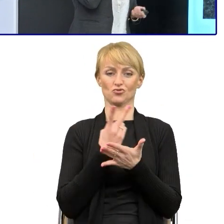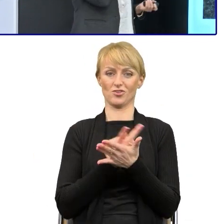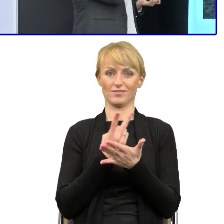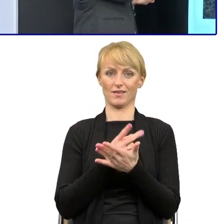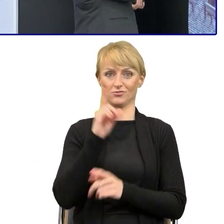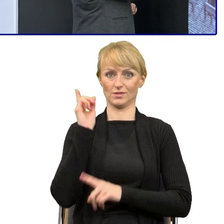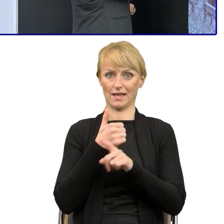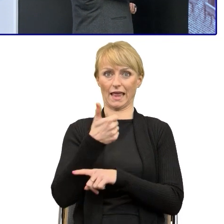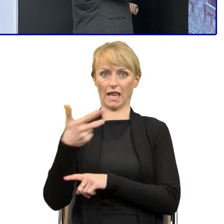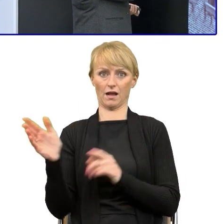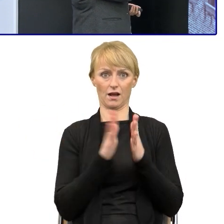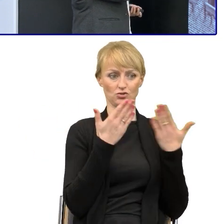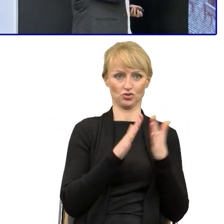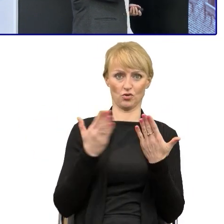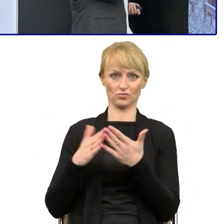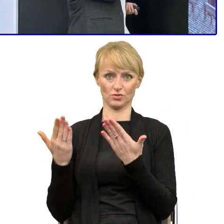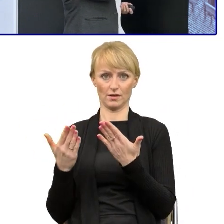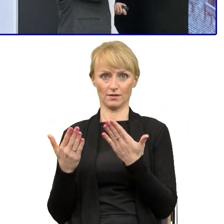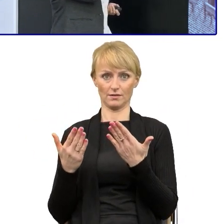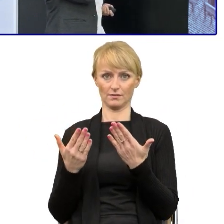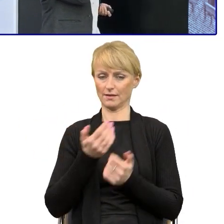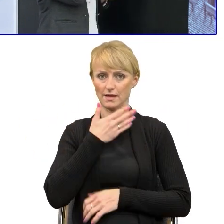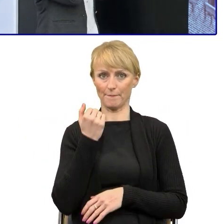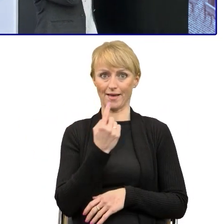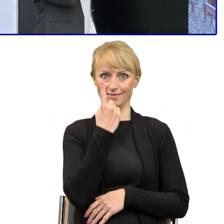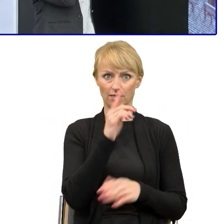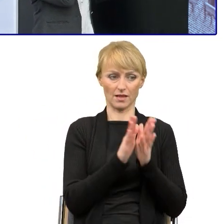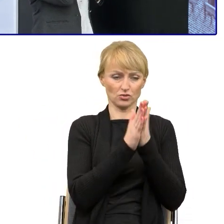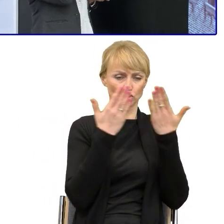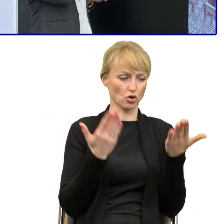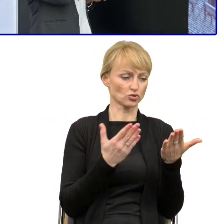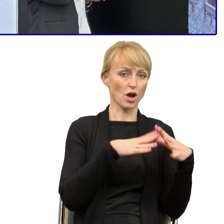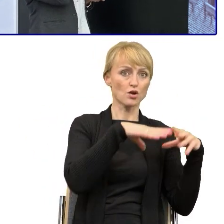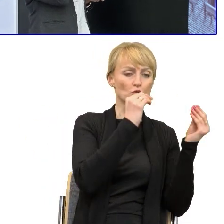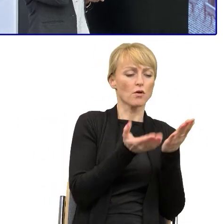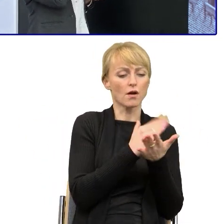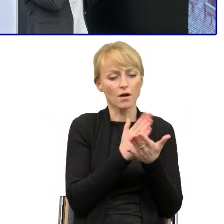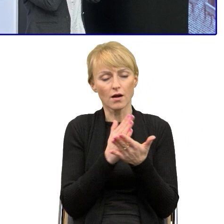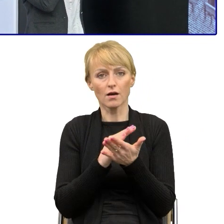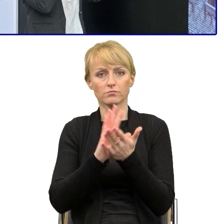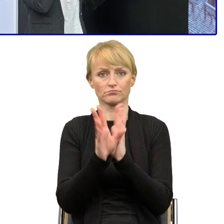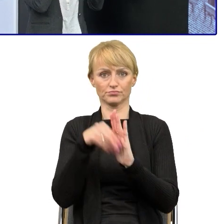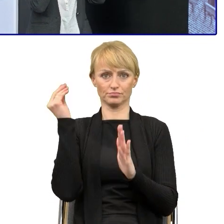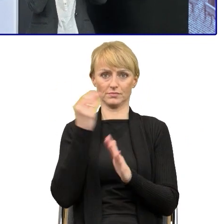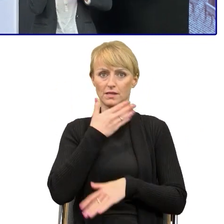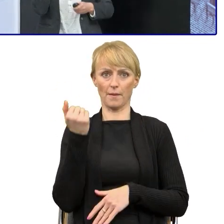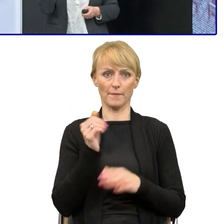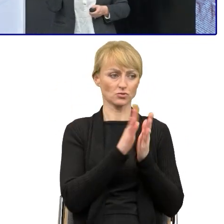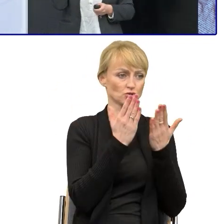że nie czytamy jednej do końca. Na pewno w tym przekonywaniu pomagało mi i o tym mówiliśmy.